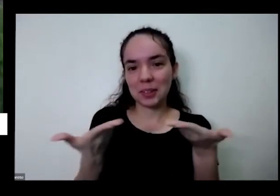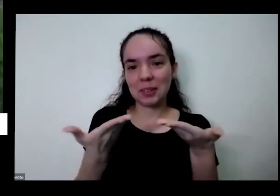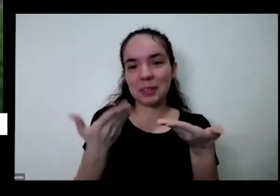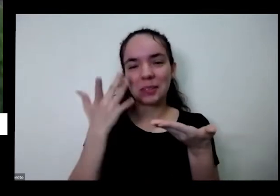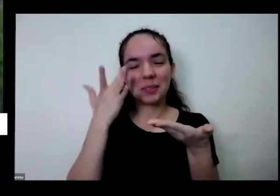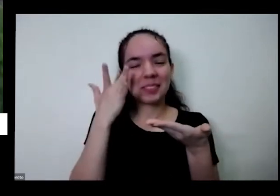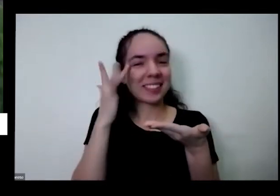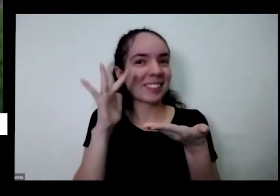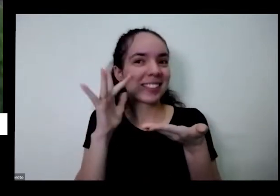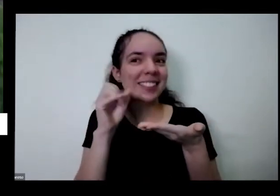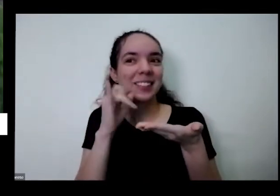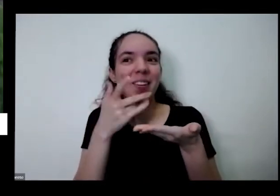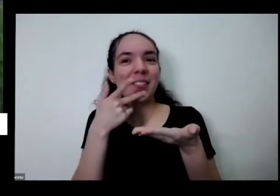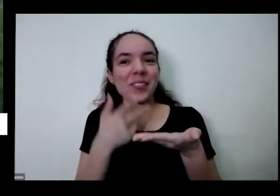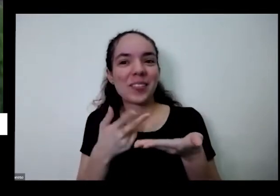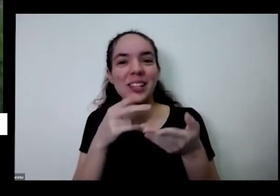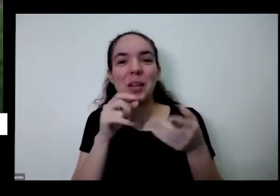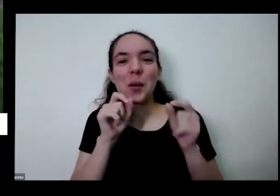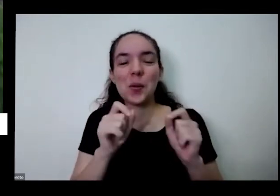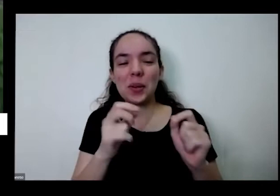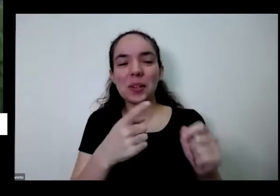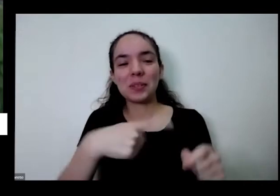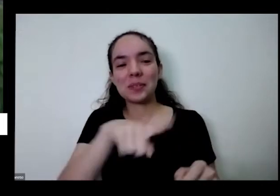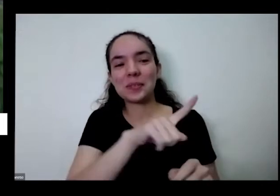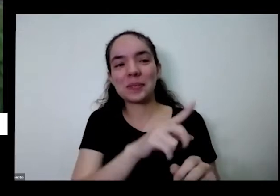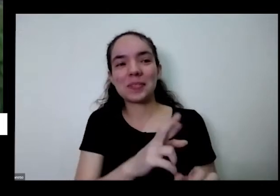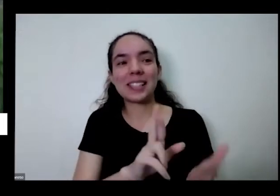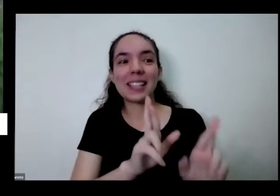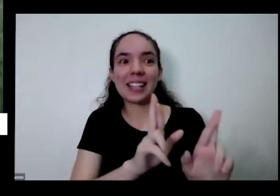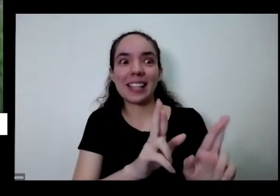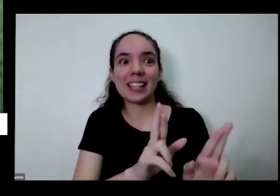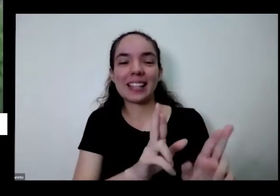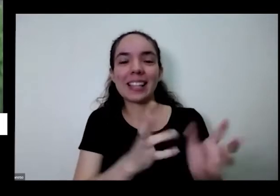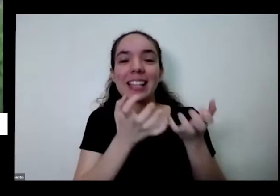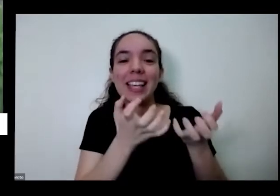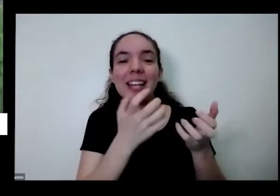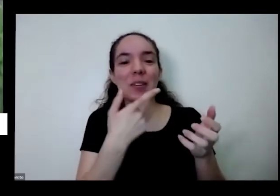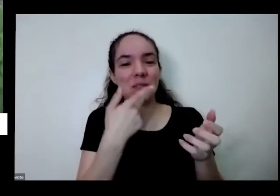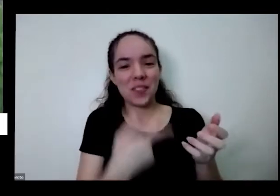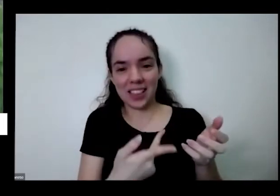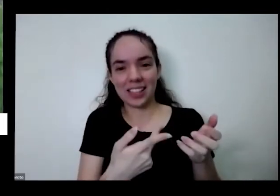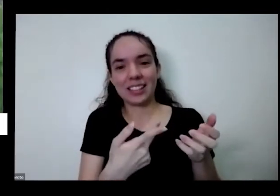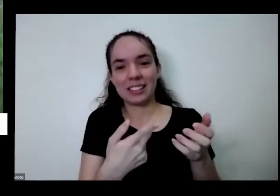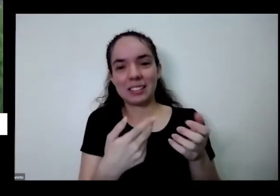você esperava que eu vou falando que eu tô moído de entrando em outros assuntos fazendo um monte